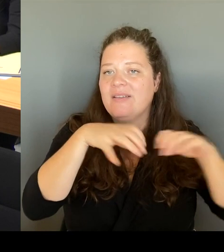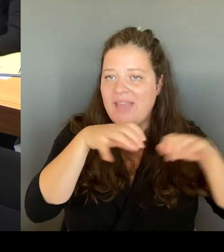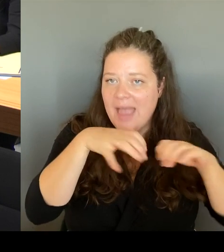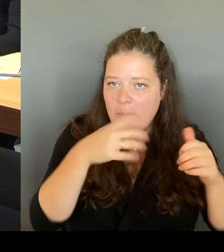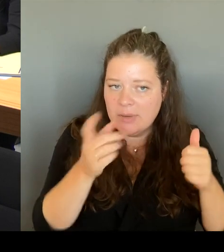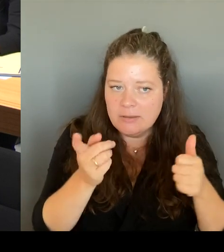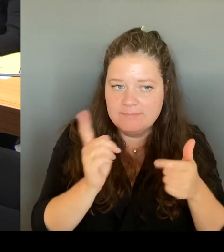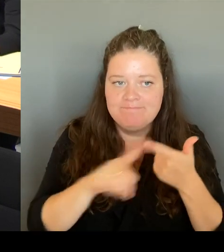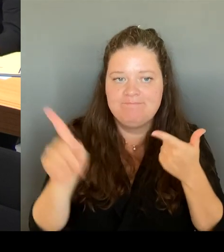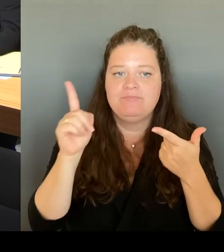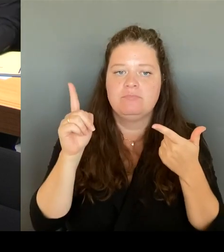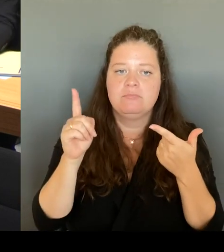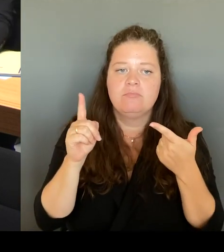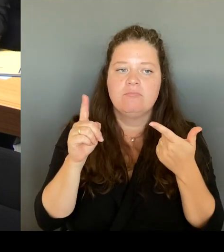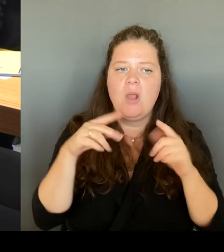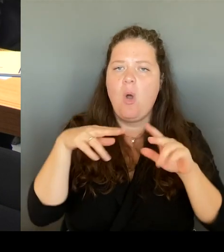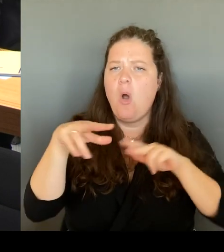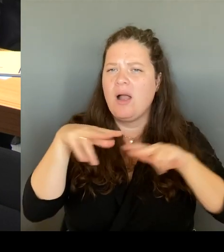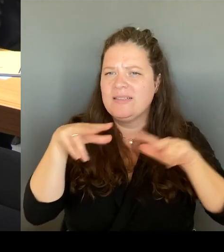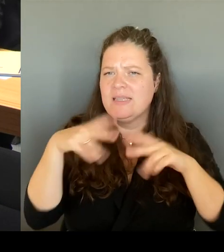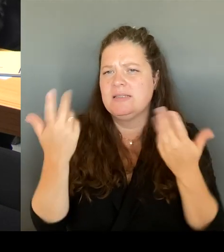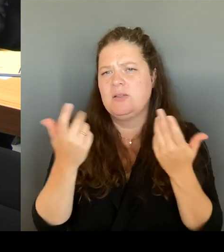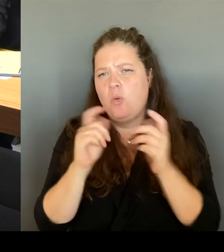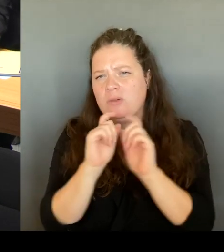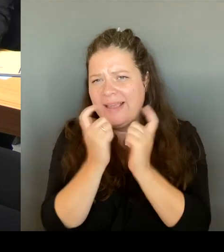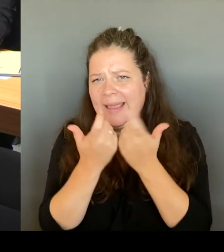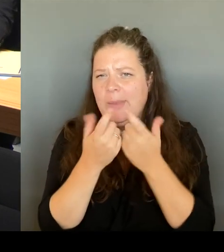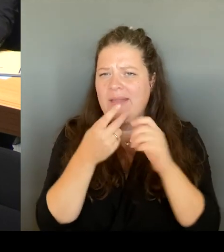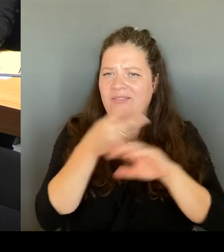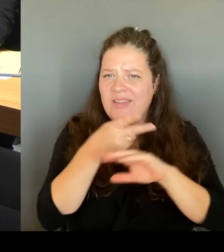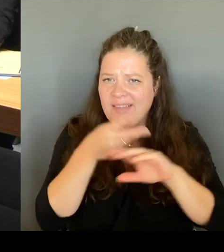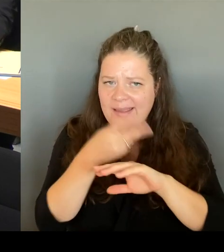von Gremien. Fixpunkt: Wir haben natürlich die BVG